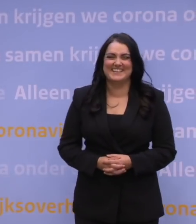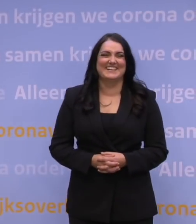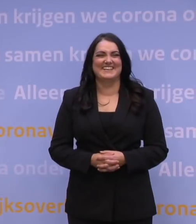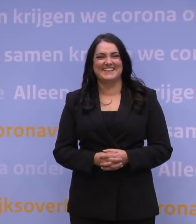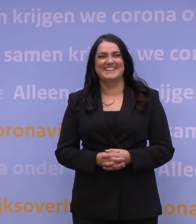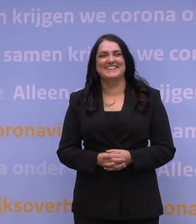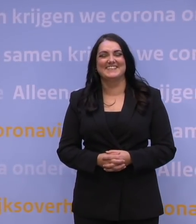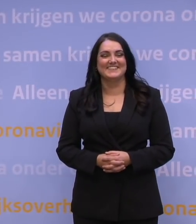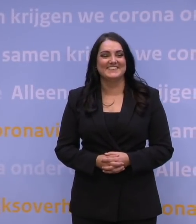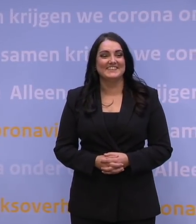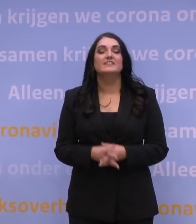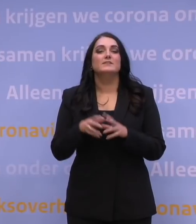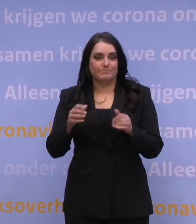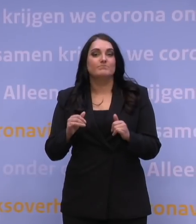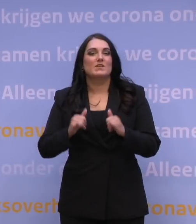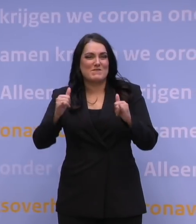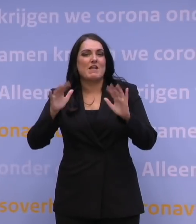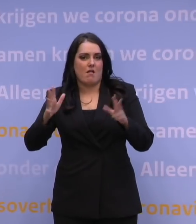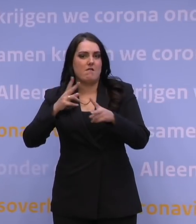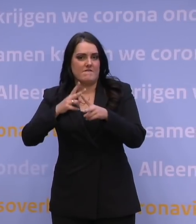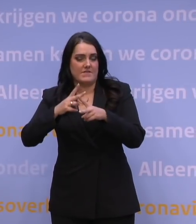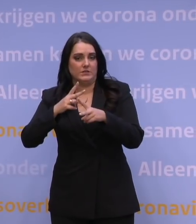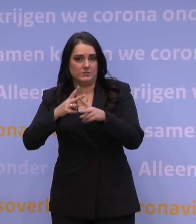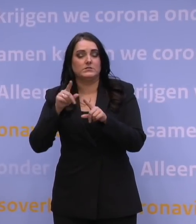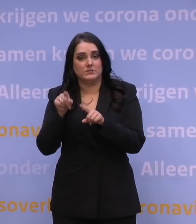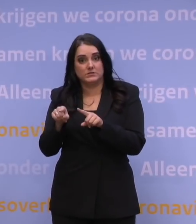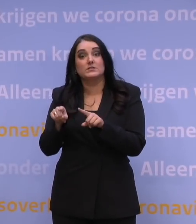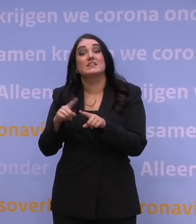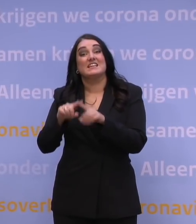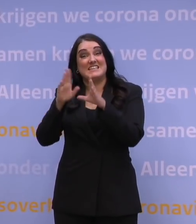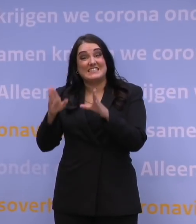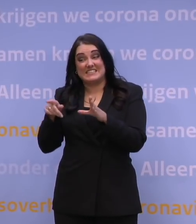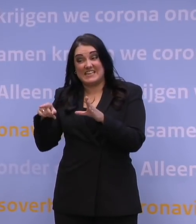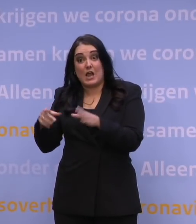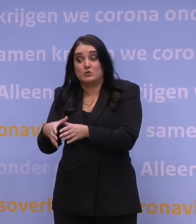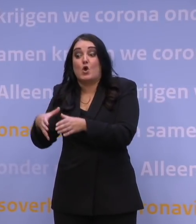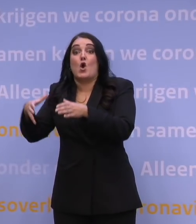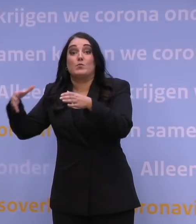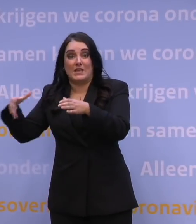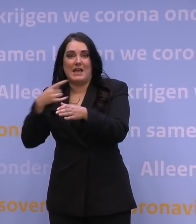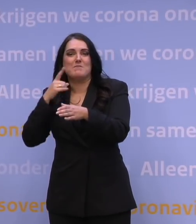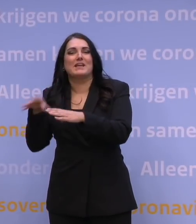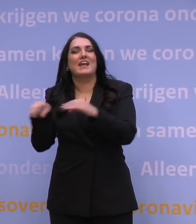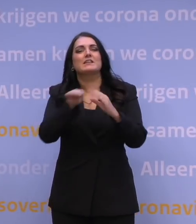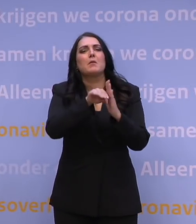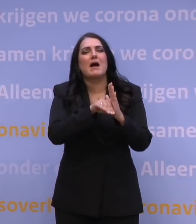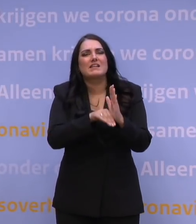Excuus. Dat wordt veel gedacht, dat een hogere ziekenhuiscapaciteit dan betekent dat je dan bijna geen maatregelen moet nemen,